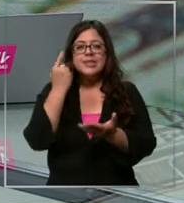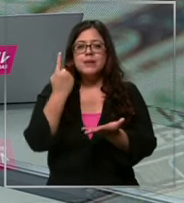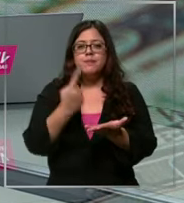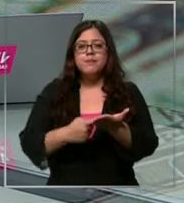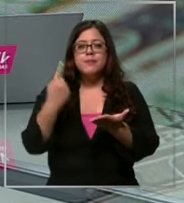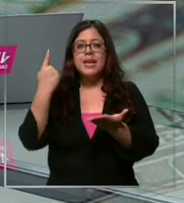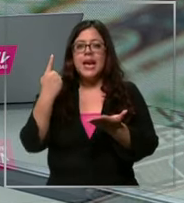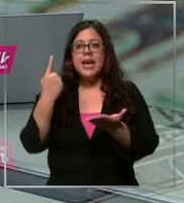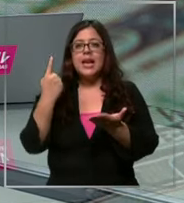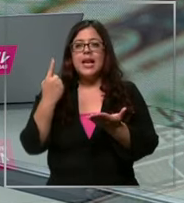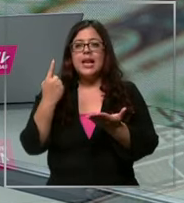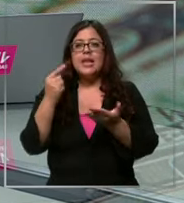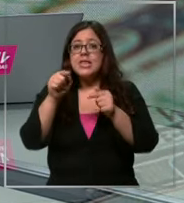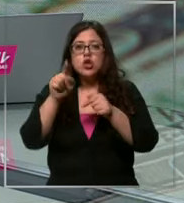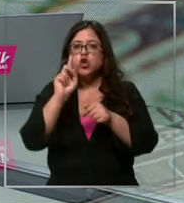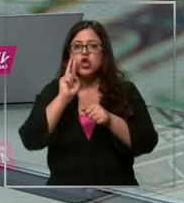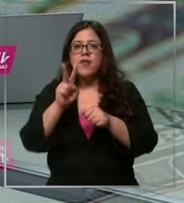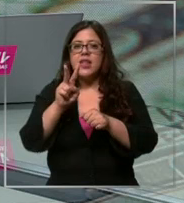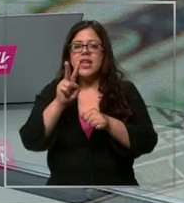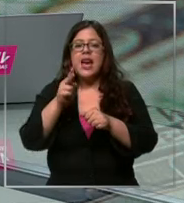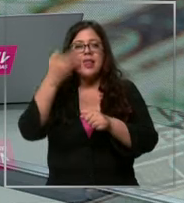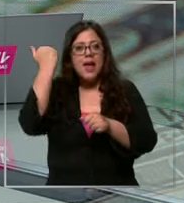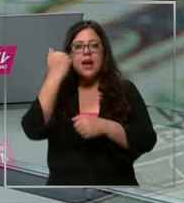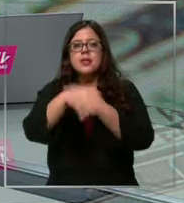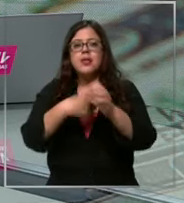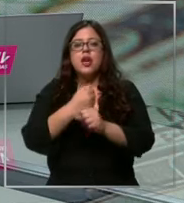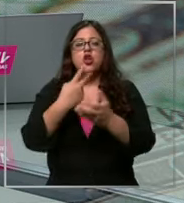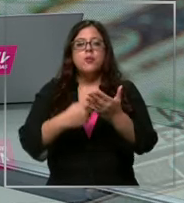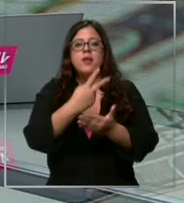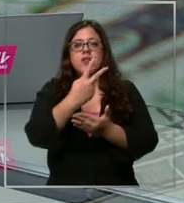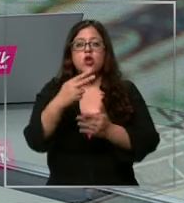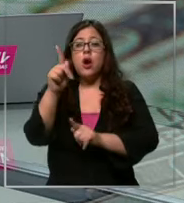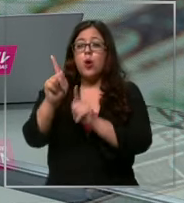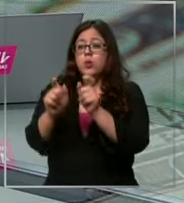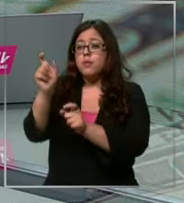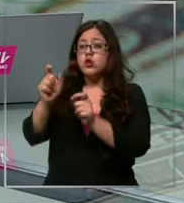que no se vivía desde el año 2022 cl algunos especialistas creen que incluso esta semana